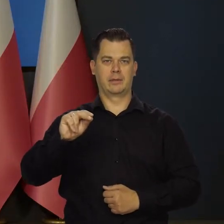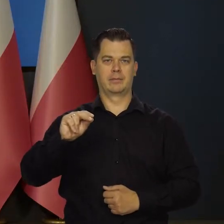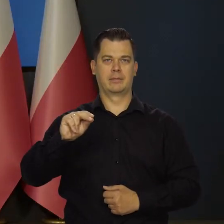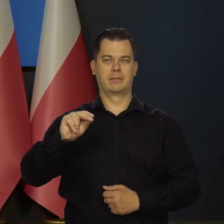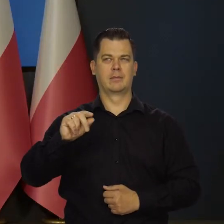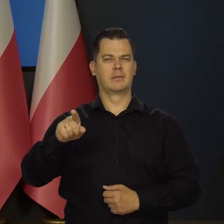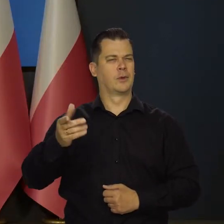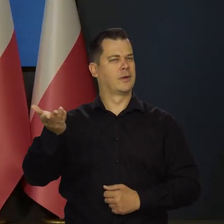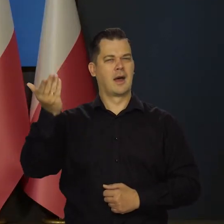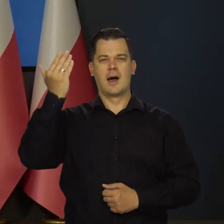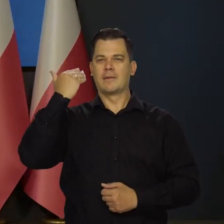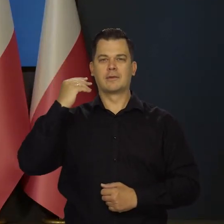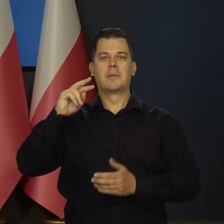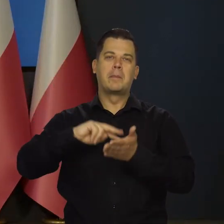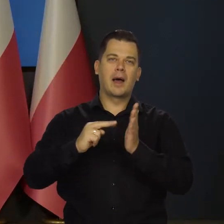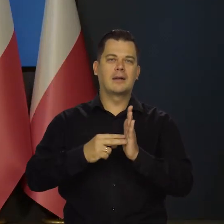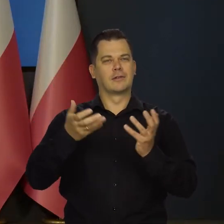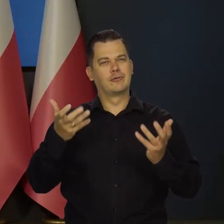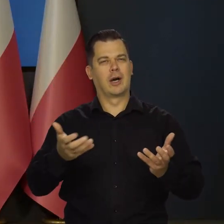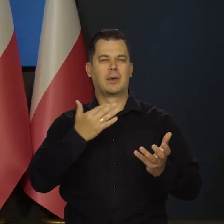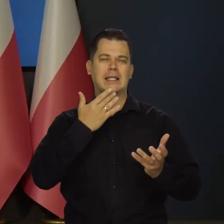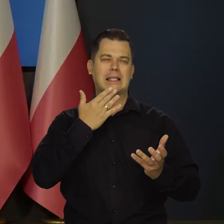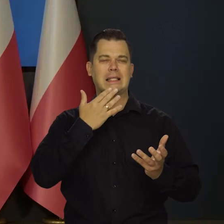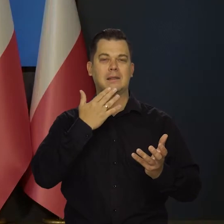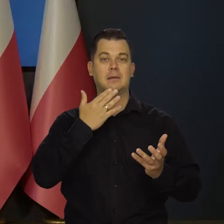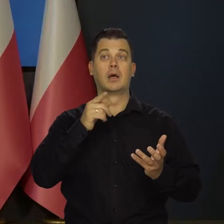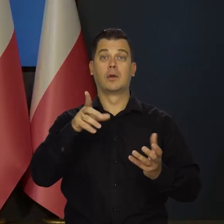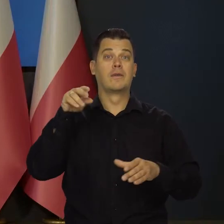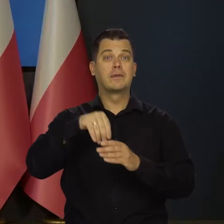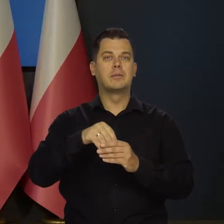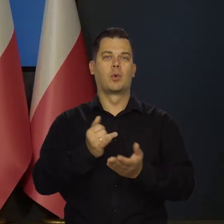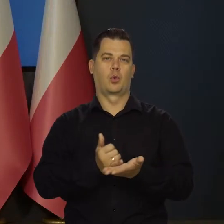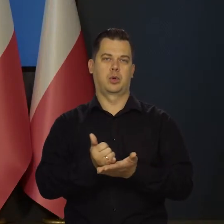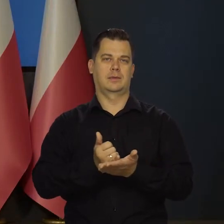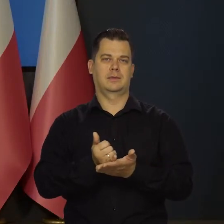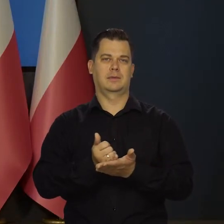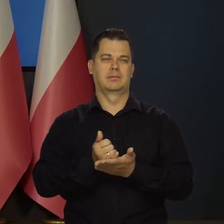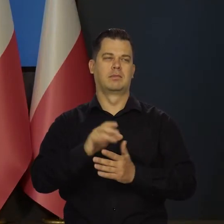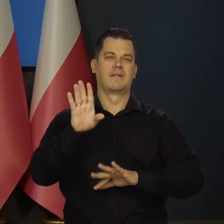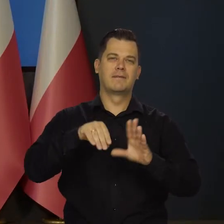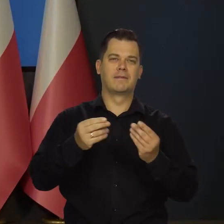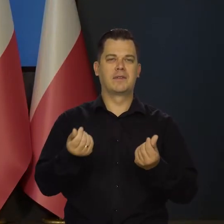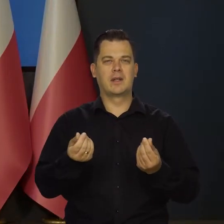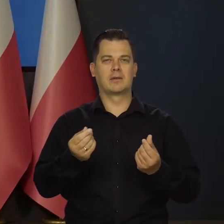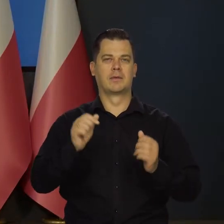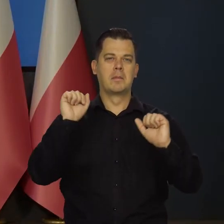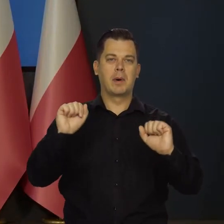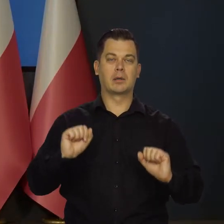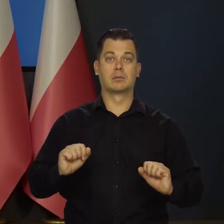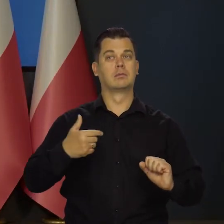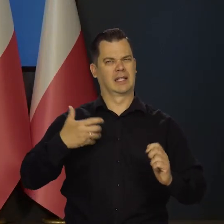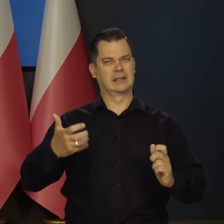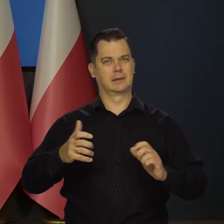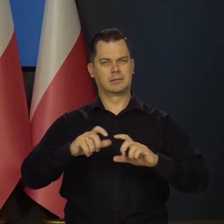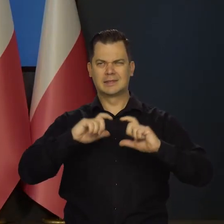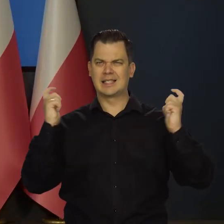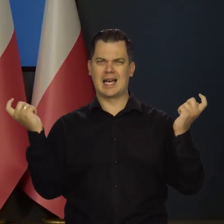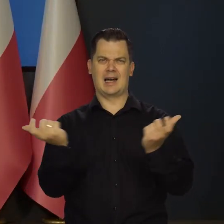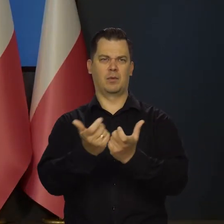Od dawna się do tego przygotowywaliśmy. Obejmuje to cykl kursów z zakresu finansów i bankowości. Mamy ambicję, żeby to było na bardzo wysokim poziomie.